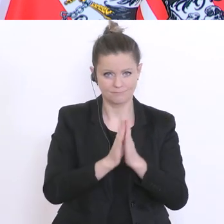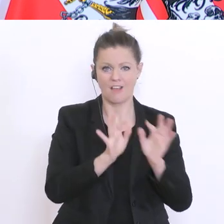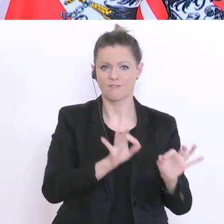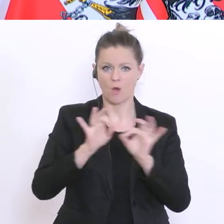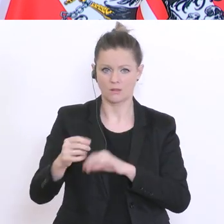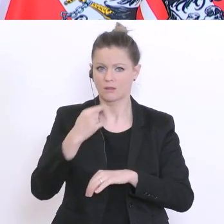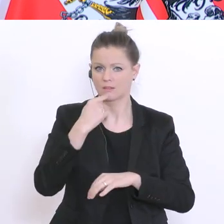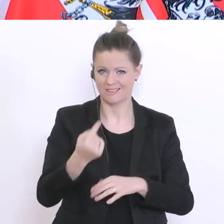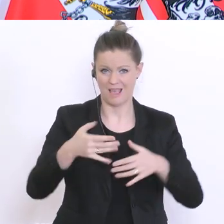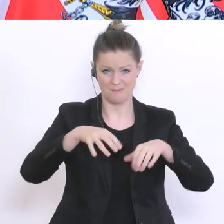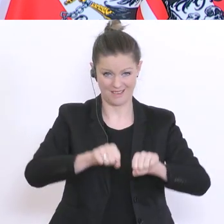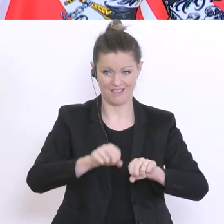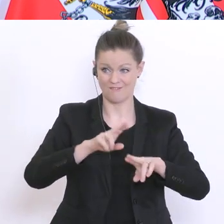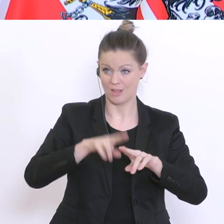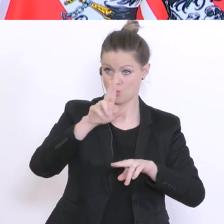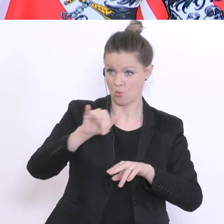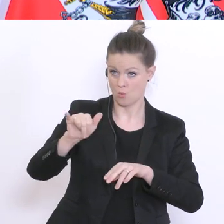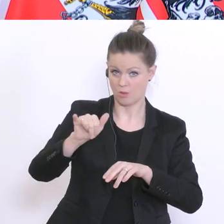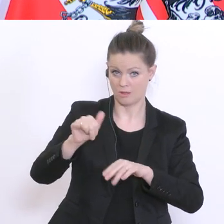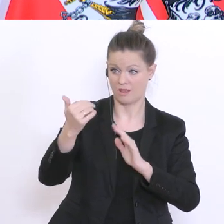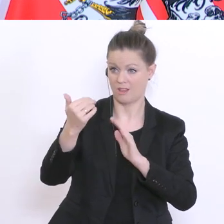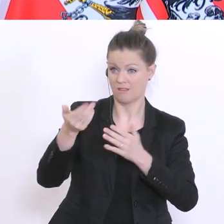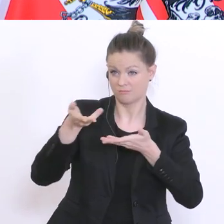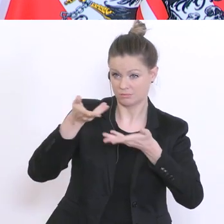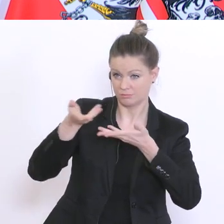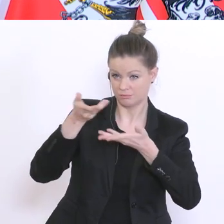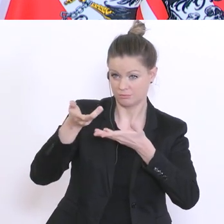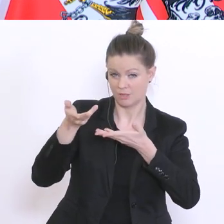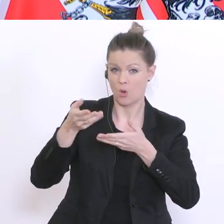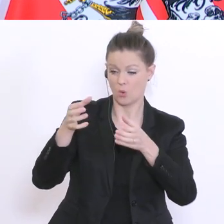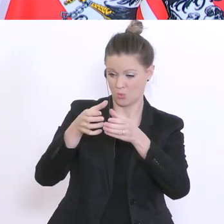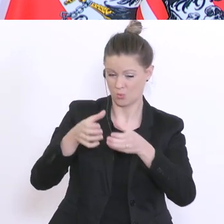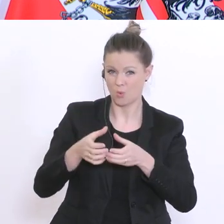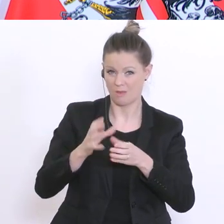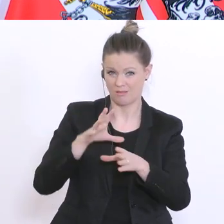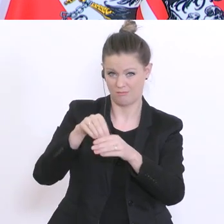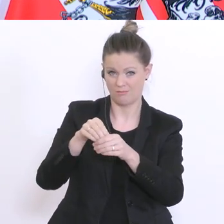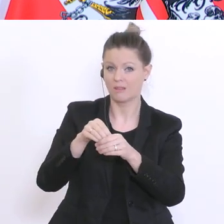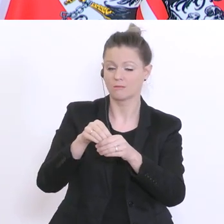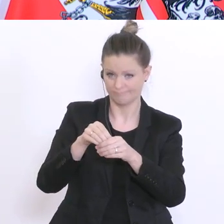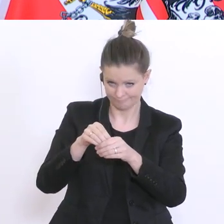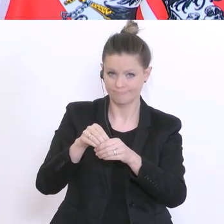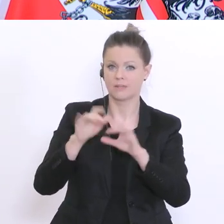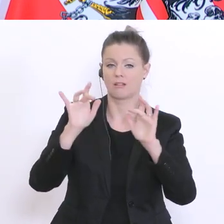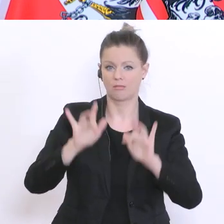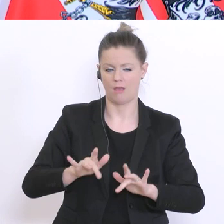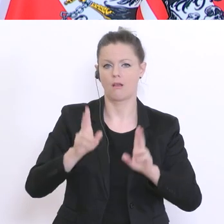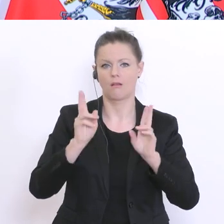Regelung mit den Universitäten und den beteiligten Gruppen habe, diese auch durchsetzen zu können. Vielen Dank. ATV, bitteschön: